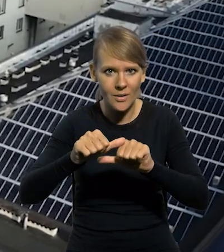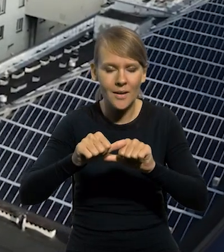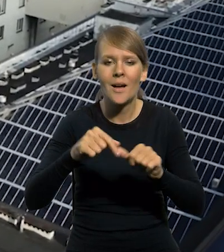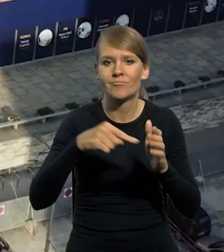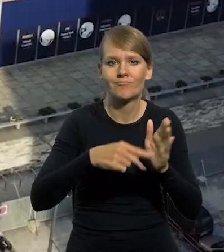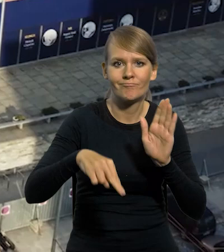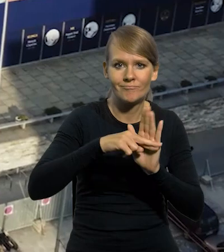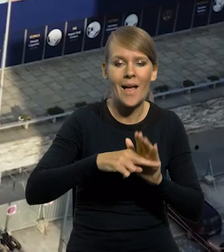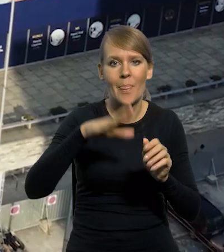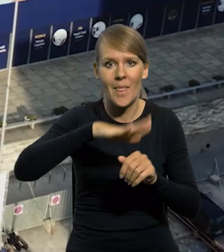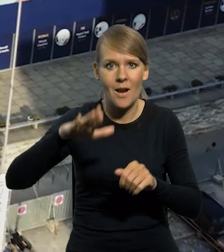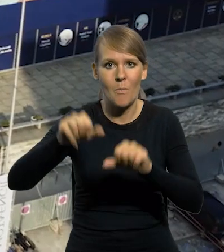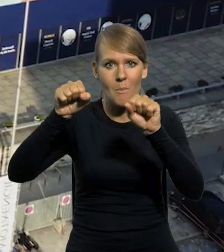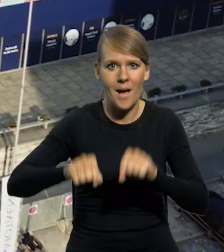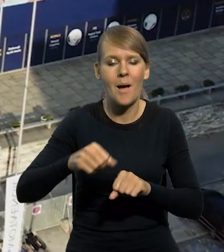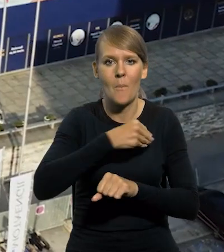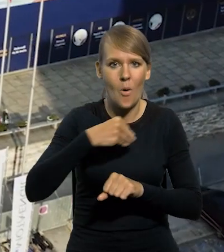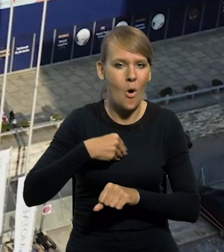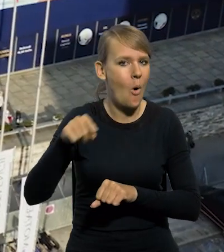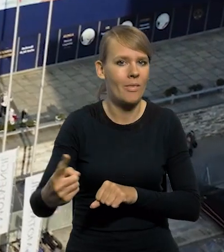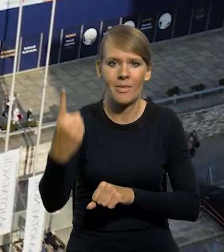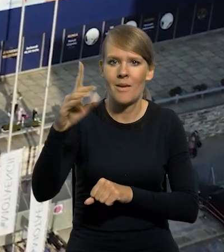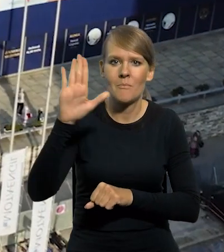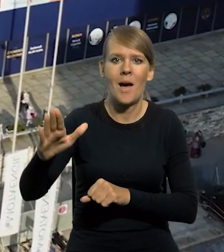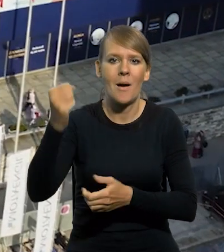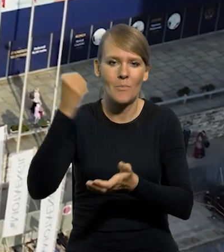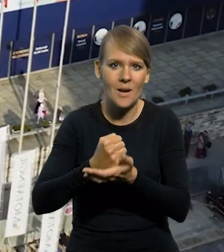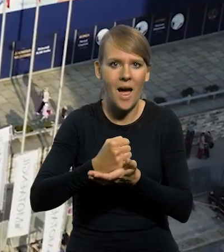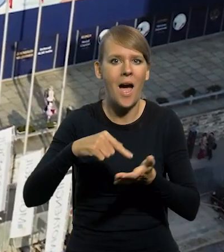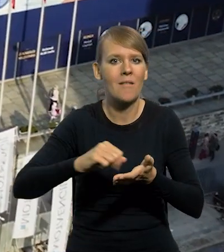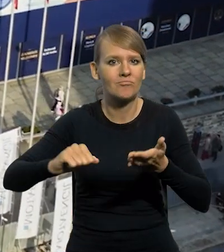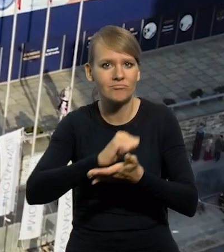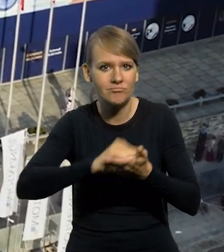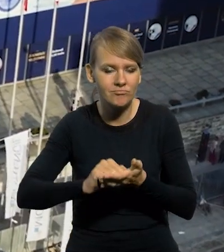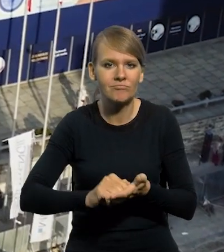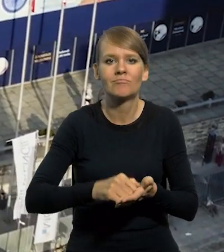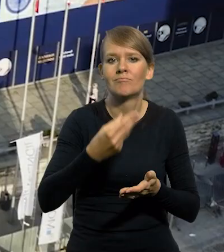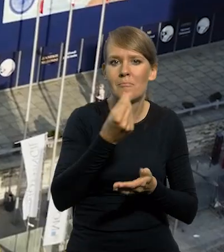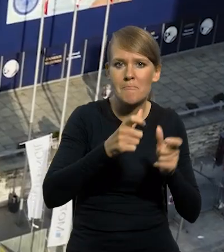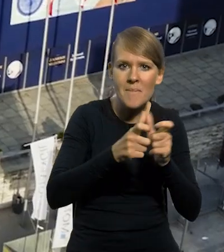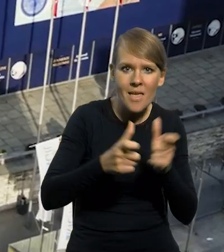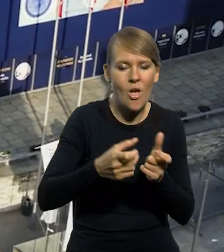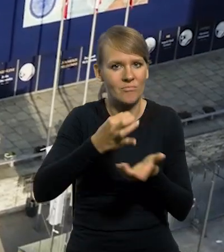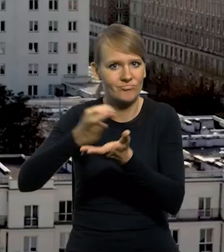Narodowemu Bankowi Polskiemu przysługuje wyłączne prawo emitowania znaków pieniężnych Rzeczypospolitej Polskiej.